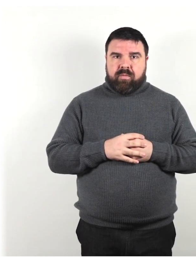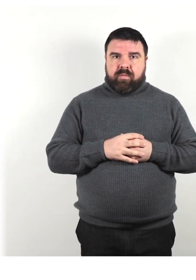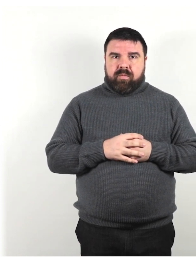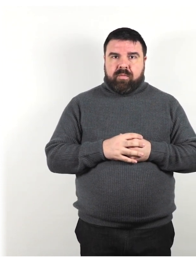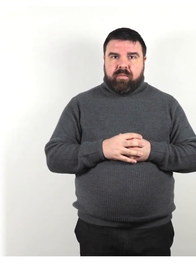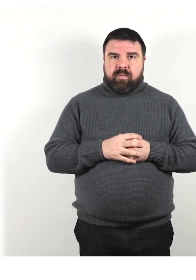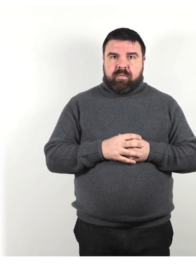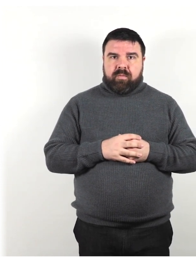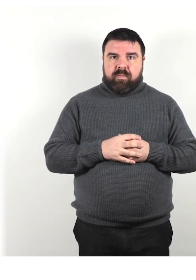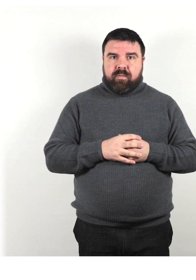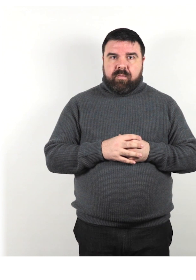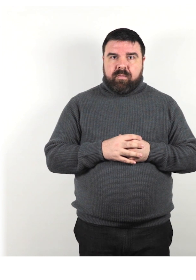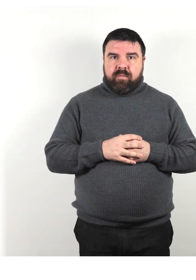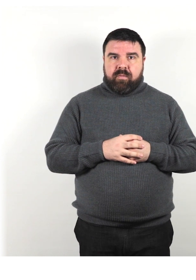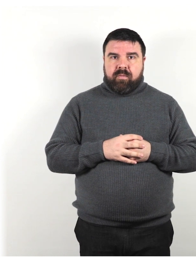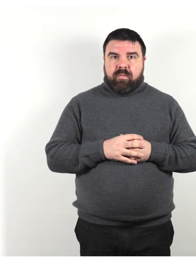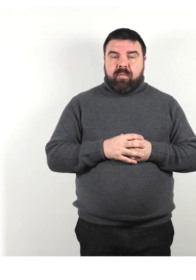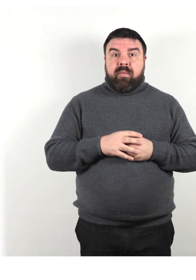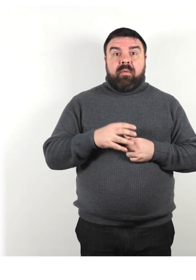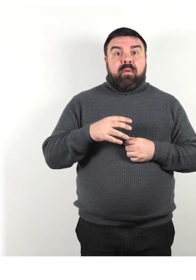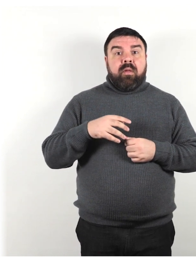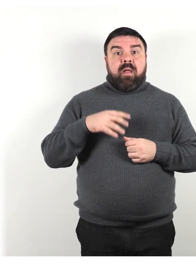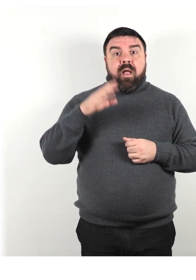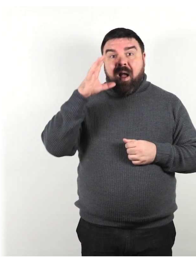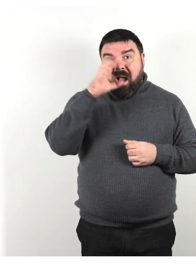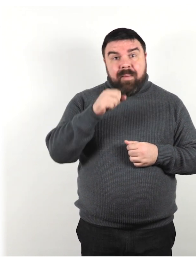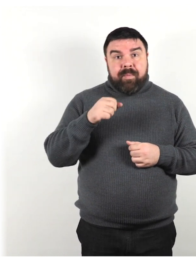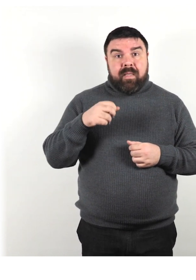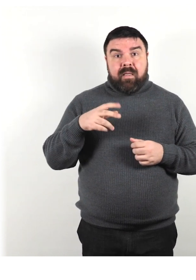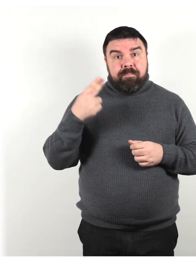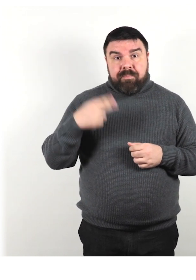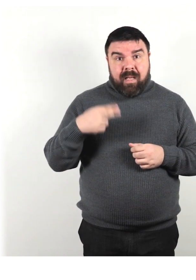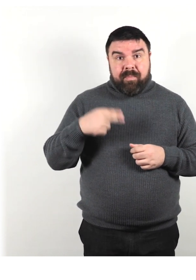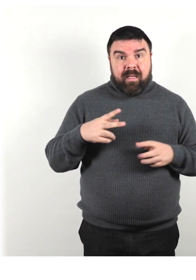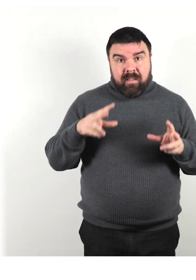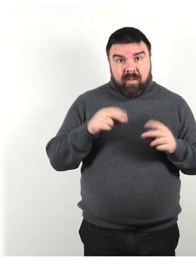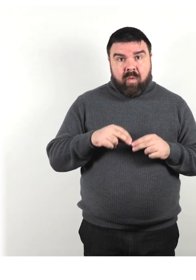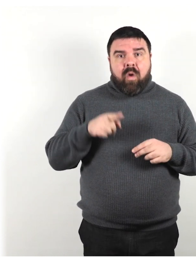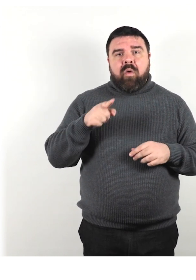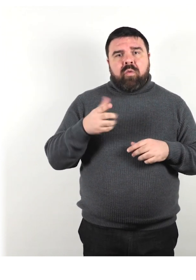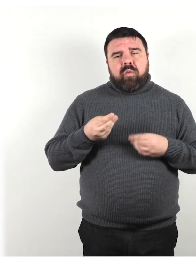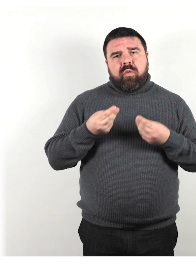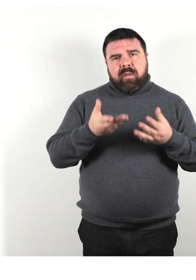Nel caso in cui non riuscissi ancora a capirli, offri loro carta e penna per scrivere il loro messaggio.